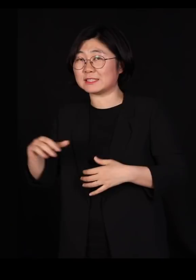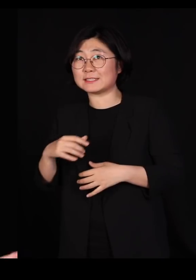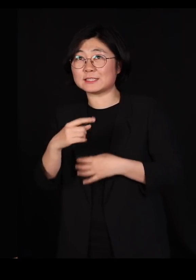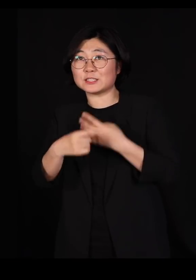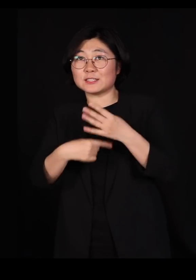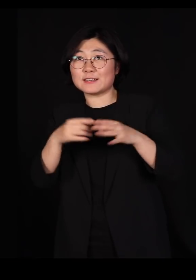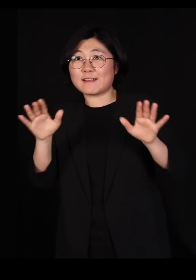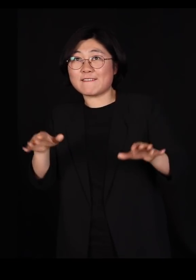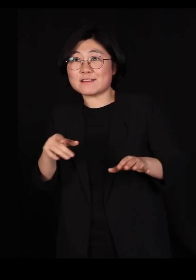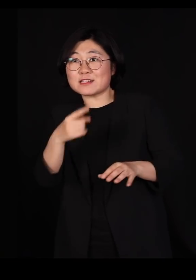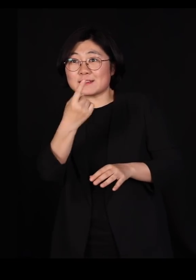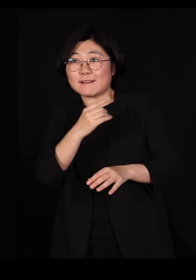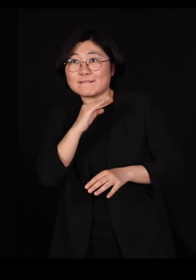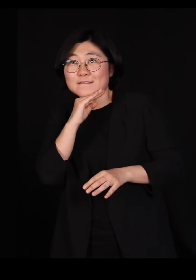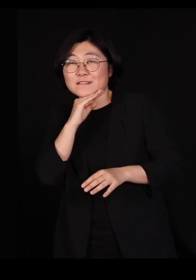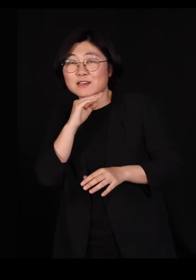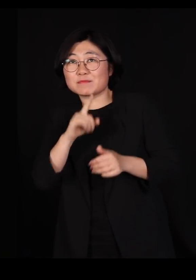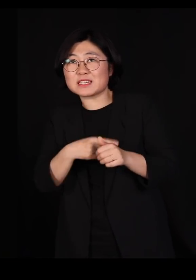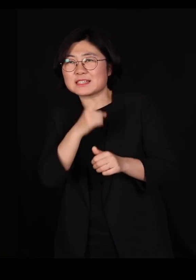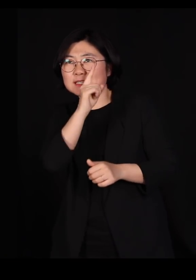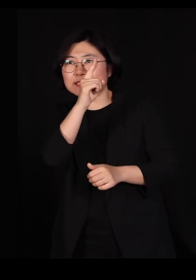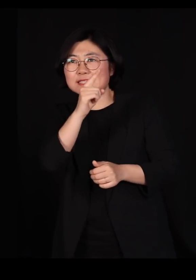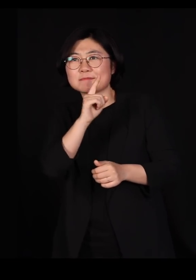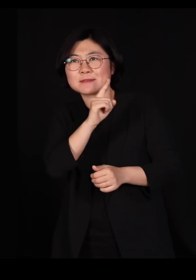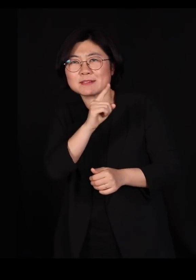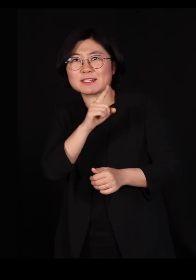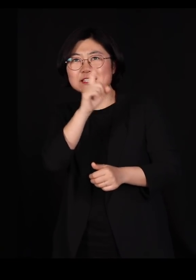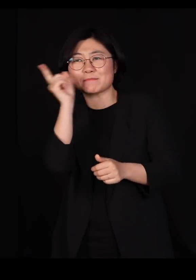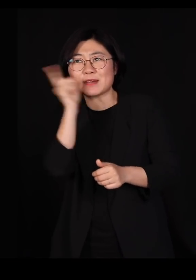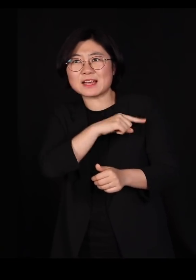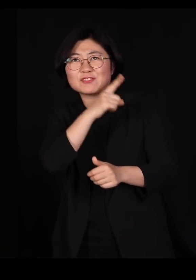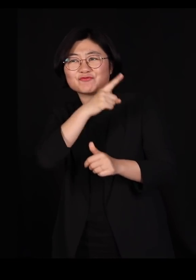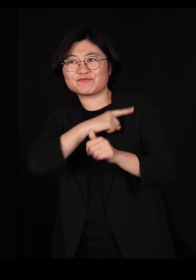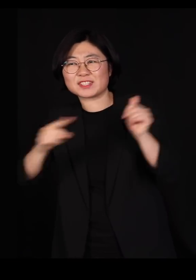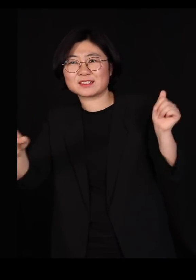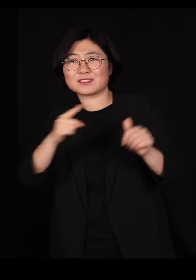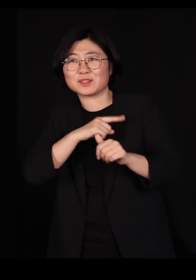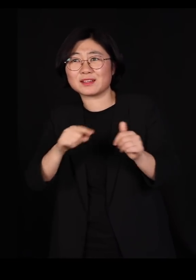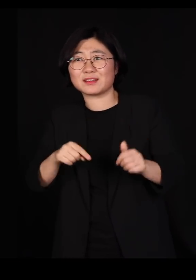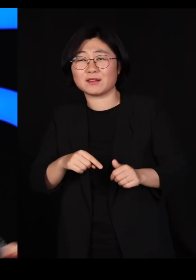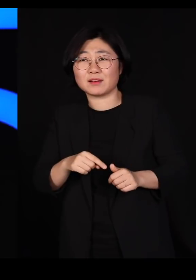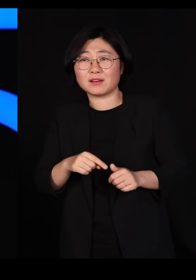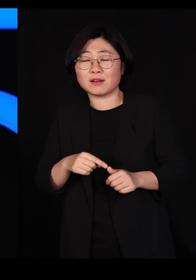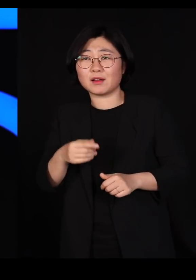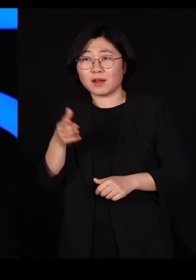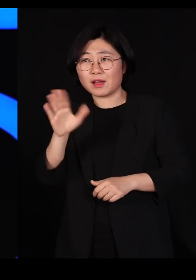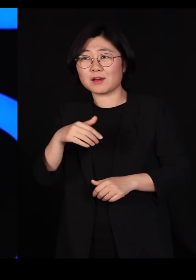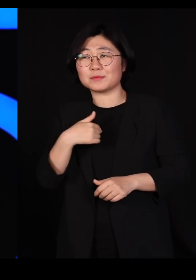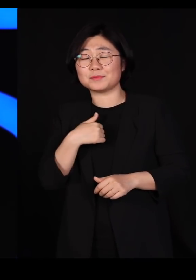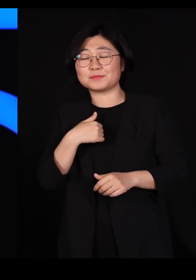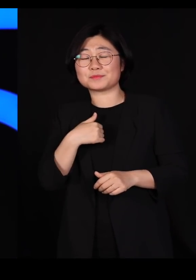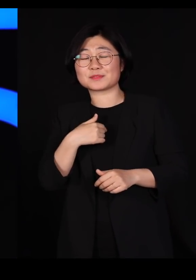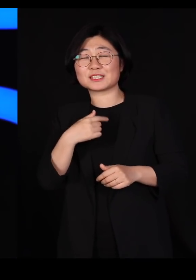철새들을 자꾸 지목하면서 '저놈들이 나쁜 놈들이다' 그래요 제가 철새들하고 얘기를 좀 해보니까